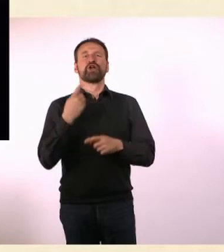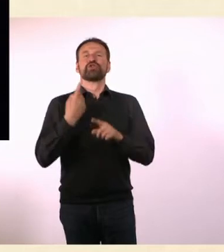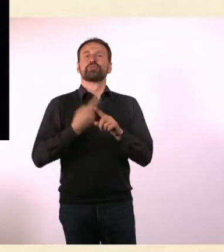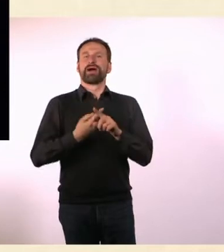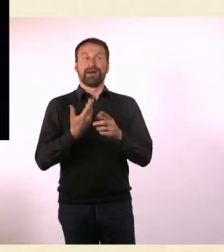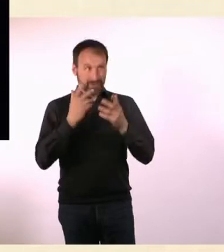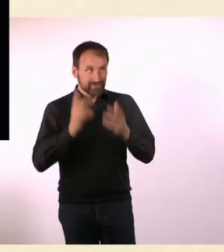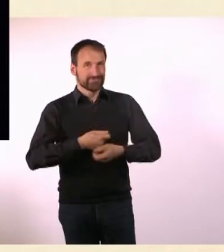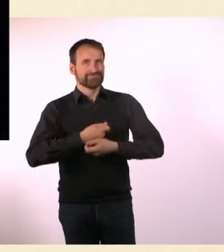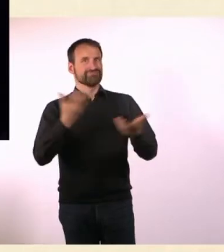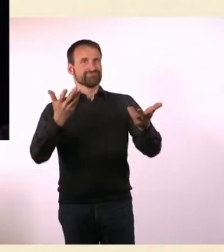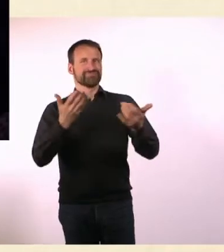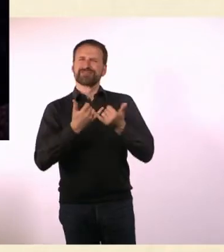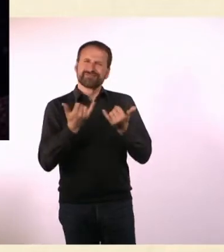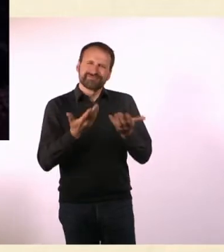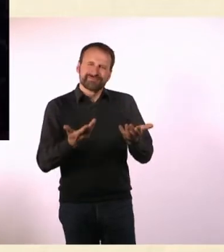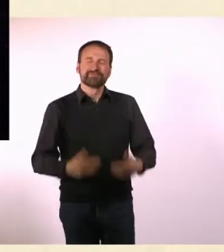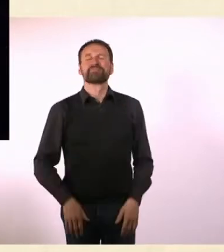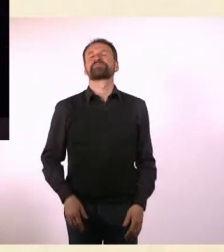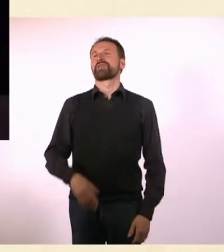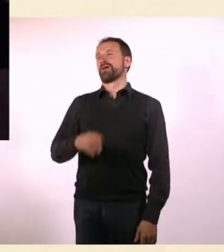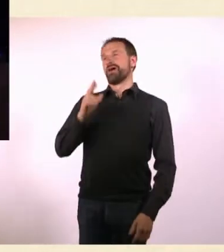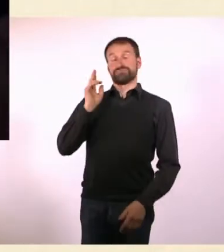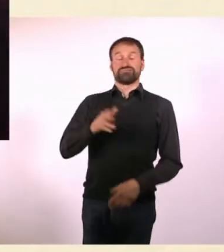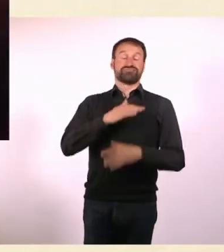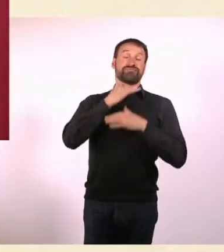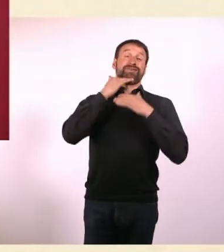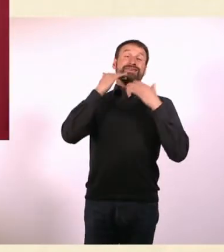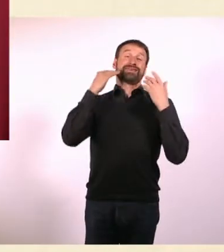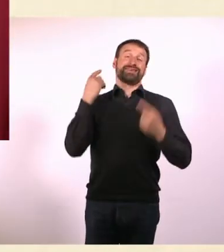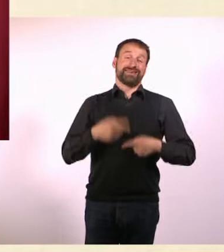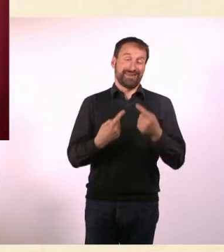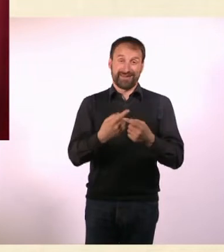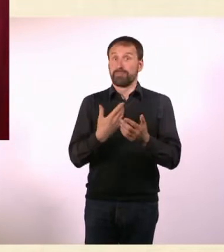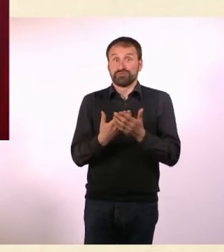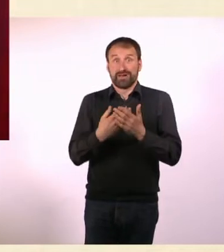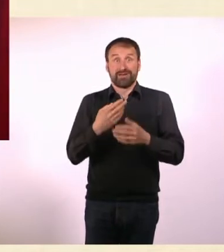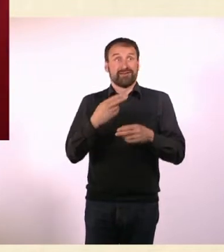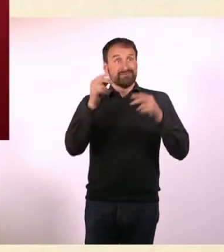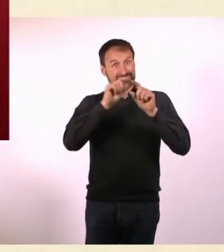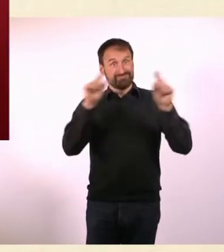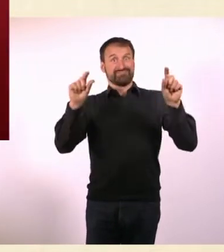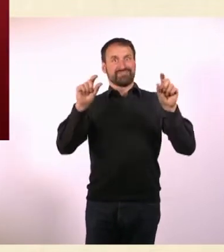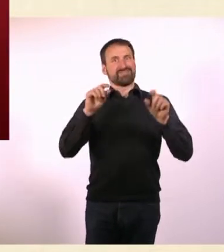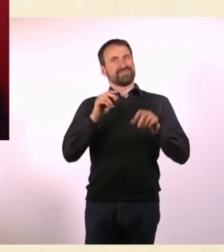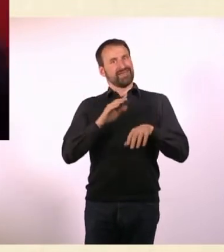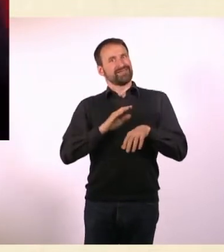Ganz schön viel. Selbst der Name, der ist ja auch nicht vom Himmel gefallen. Ich musste mir den Namen überlegen. Ich musste Grafiker suchen.